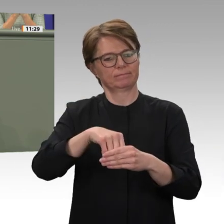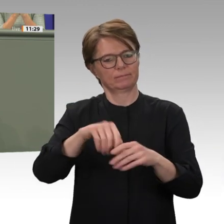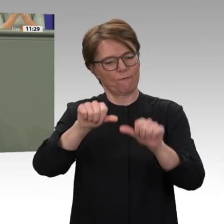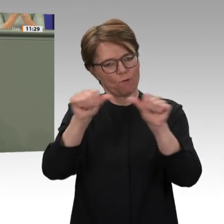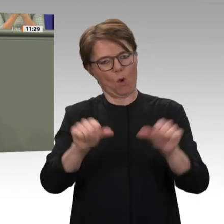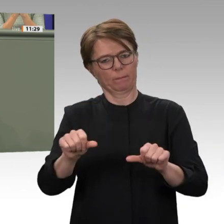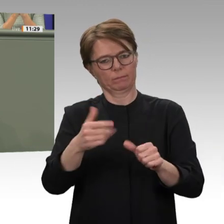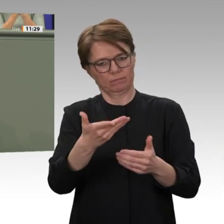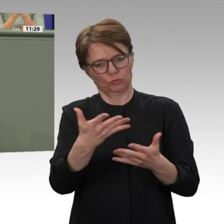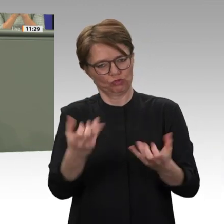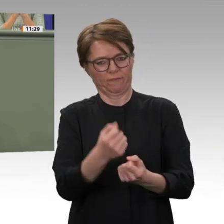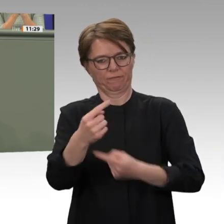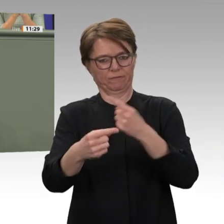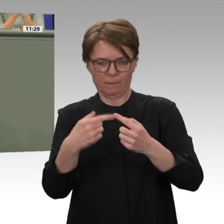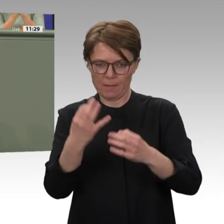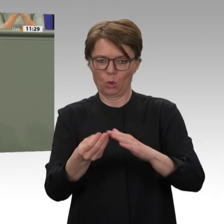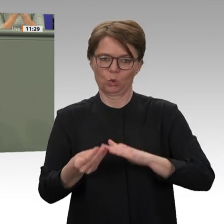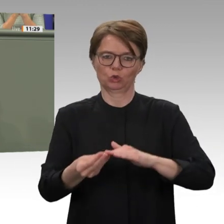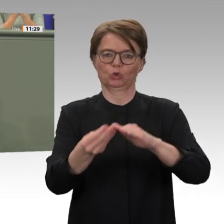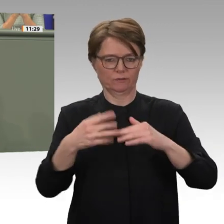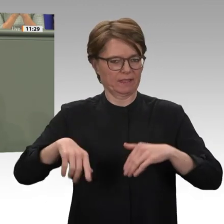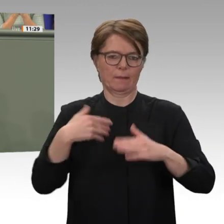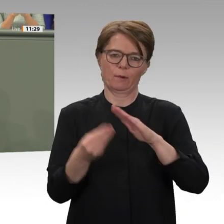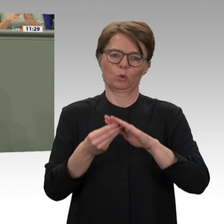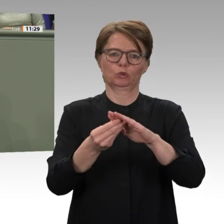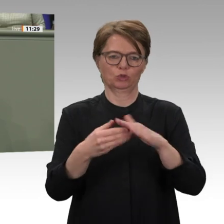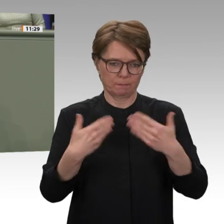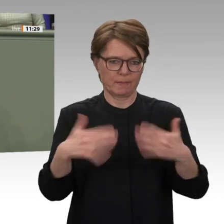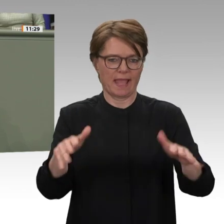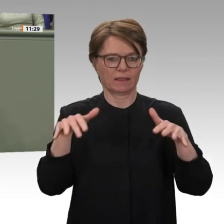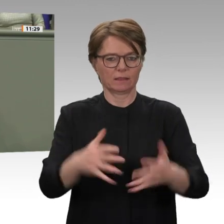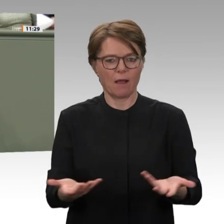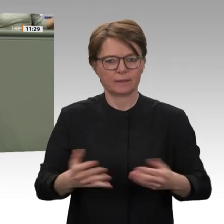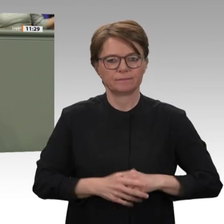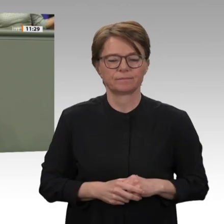setzen, ist in meinen mittlerweile drei Treffen mit Premierminister Hamdok sehr,